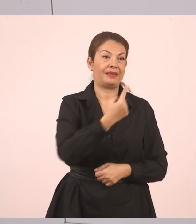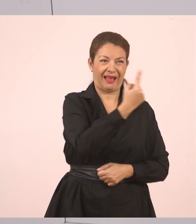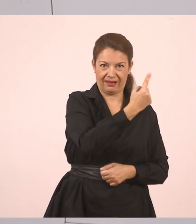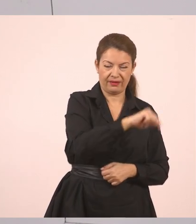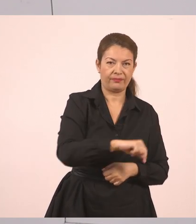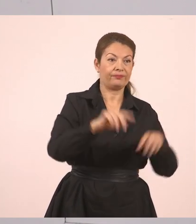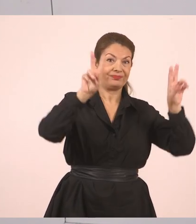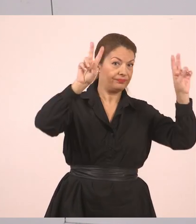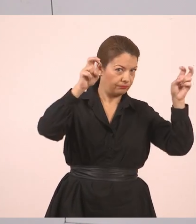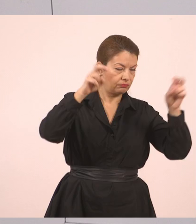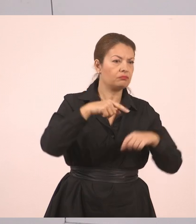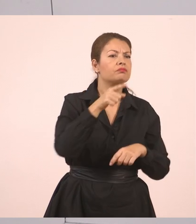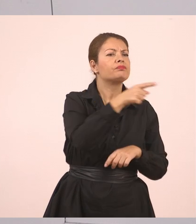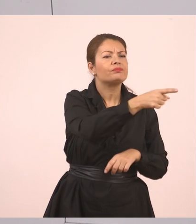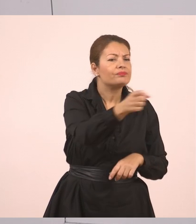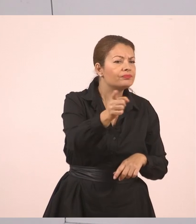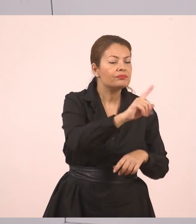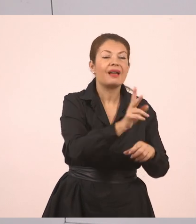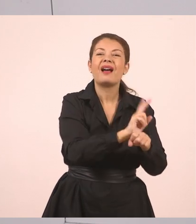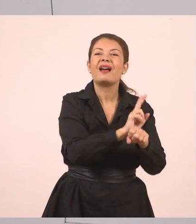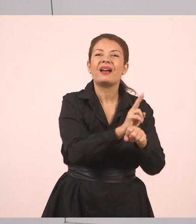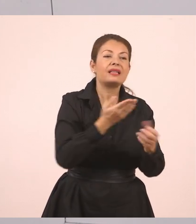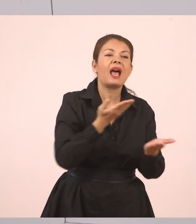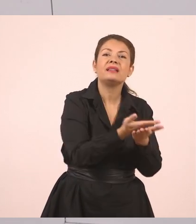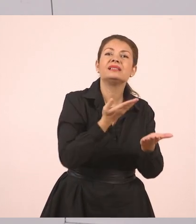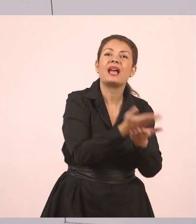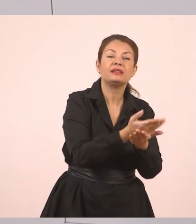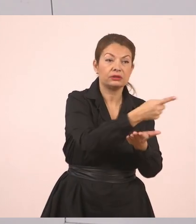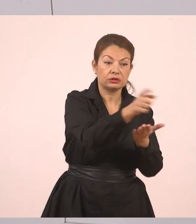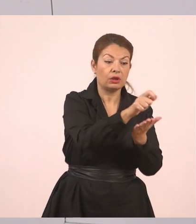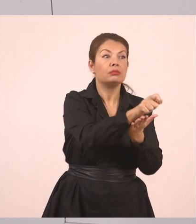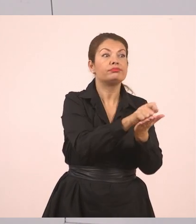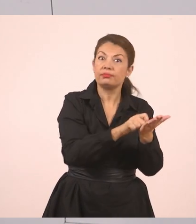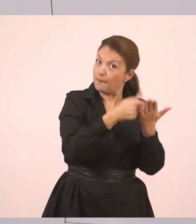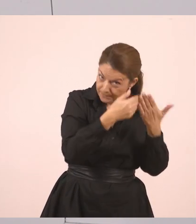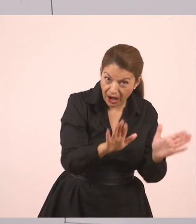Ερωτηματικό, κλείνουν τα εισαγωγικά, κόμμα. Εδώ πέρα τώρα πρέπει να σας πω ποιος το λέει.